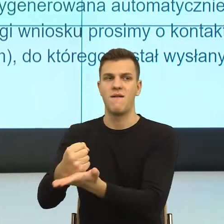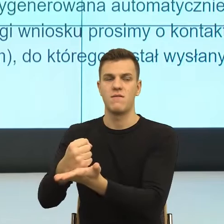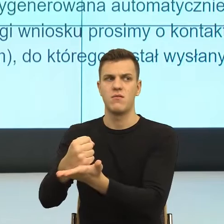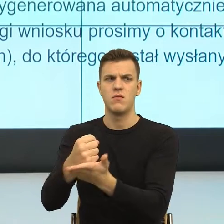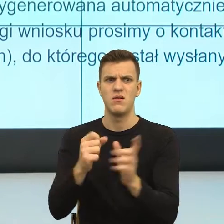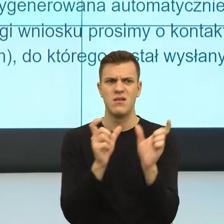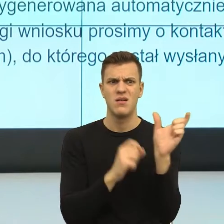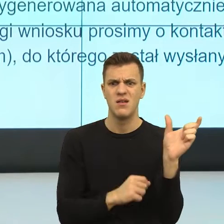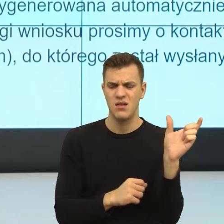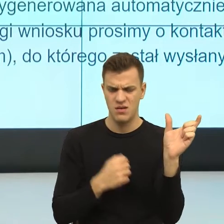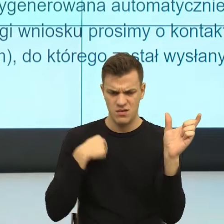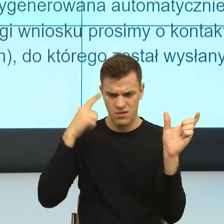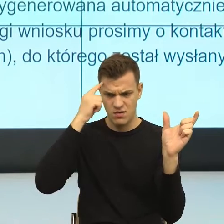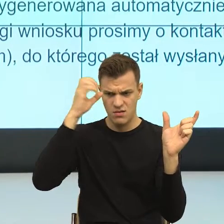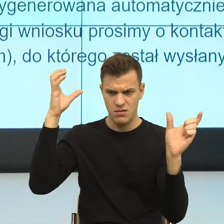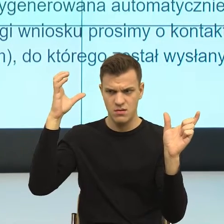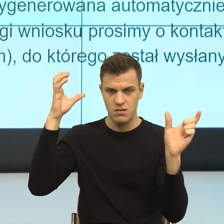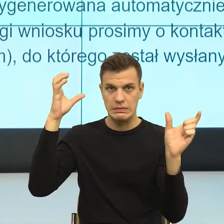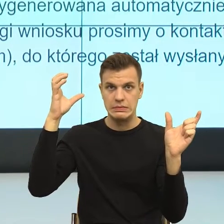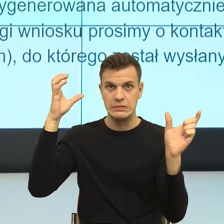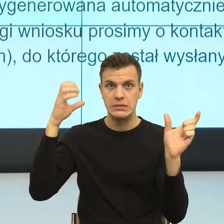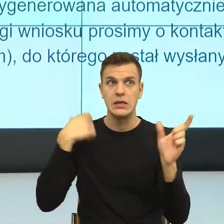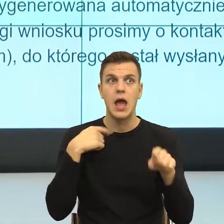w programie śledczym i ja się boję, że coś tu będzie nie tak.